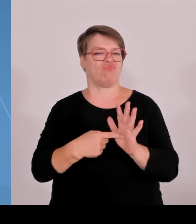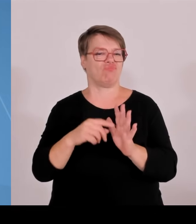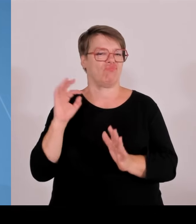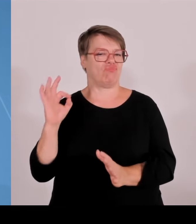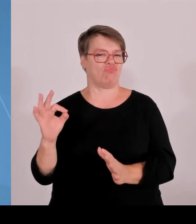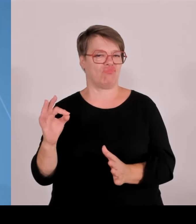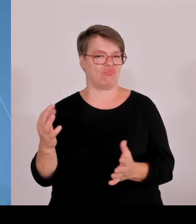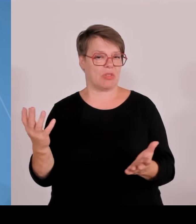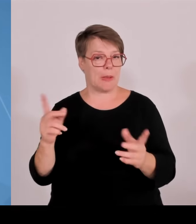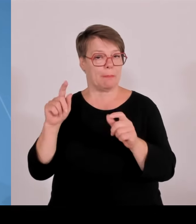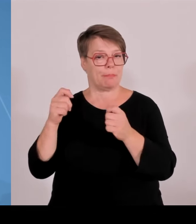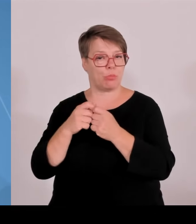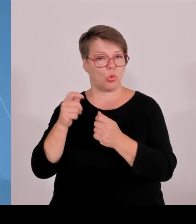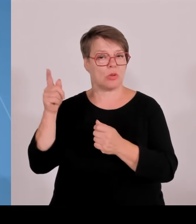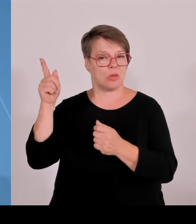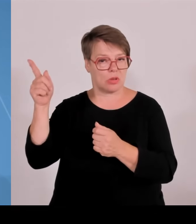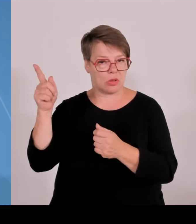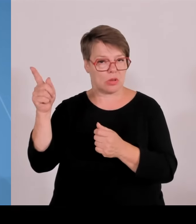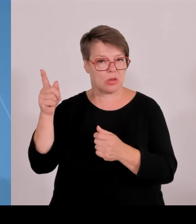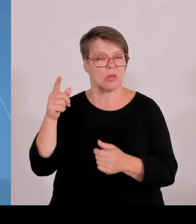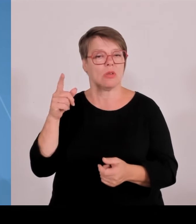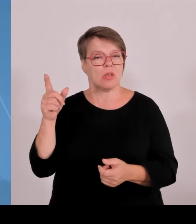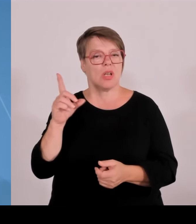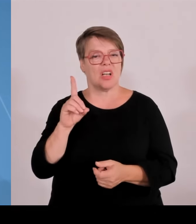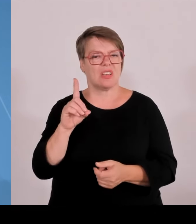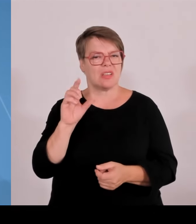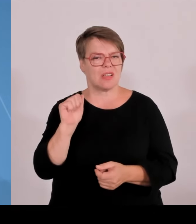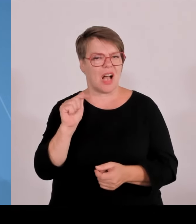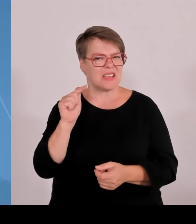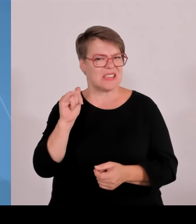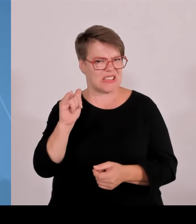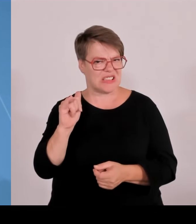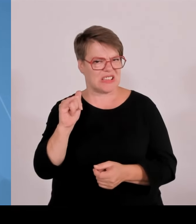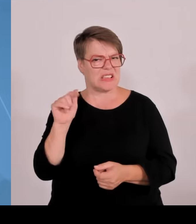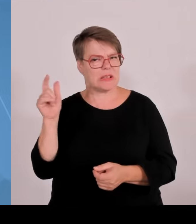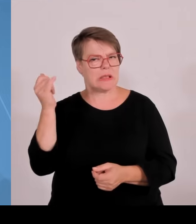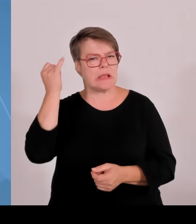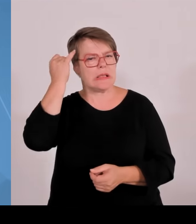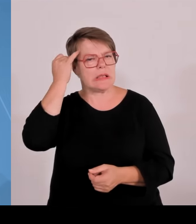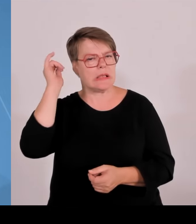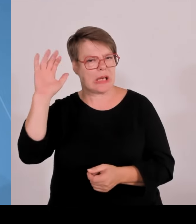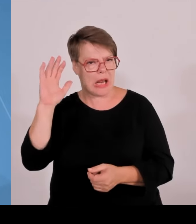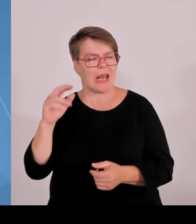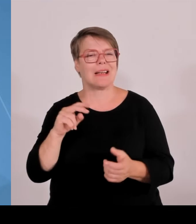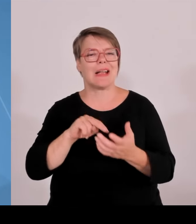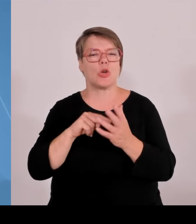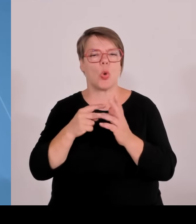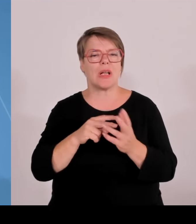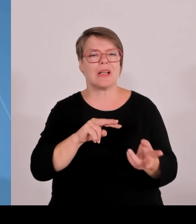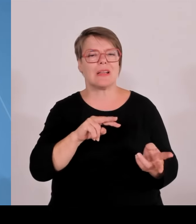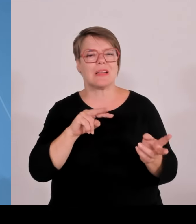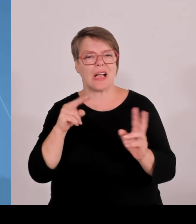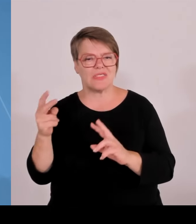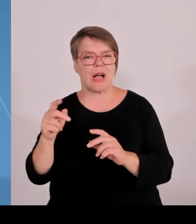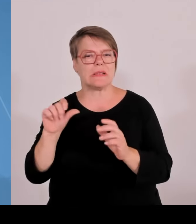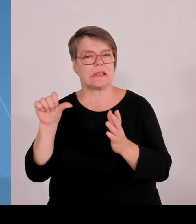Gemeinsamen Wissenschaftskonferenz in der vergangenen Woche, wo ich seitiger Vorsitzender sein darf. Die Lage im Bereich von Wissenschaft